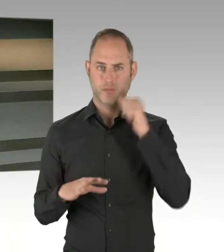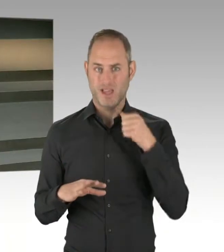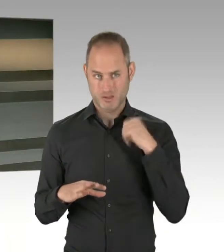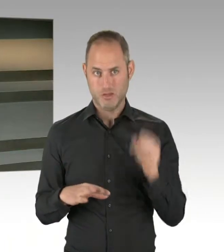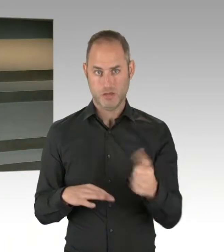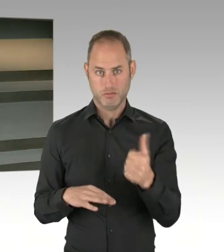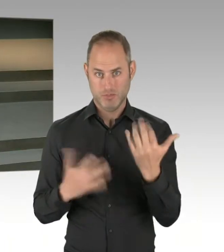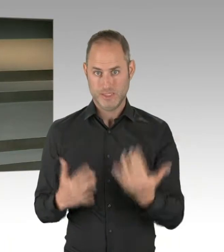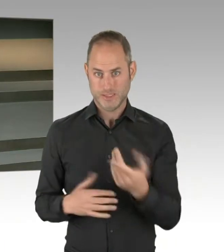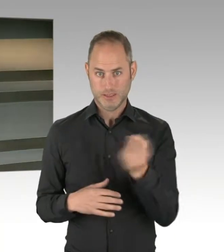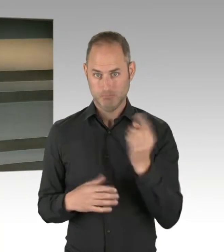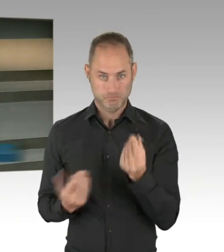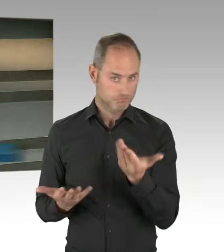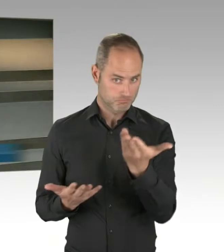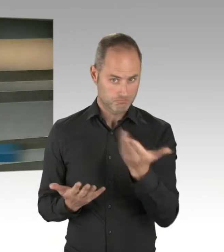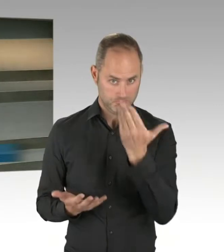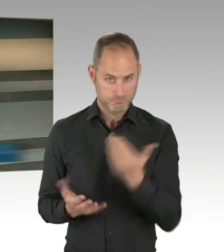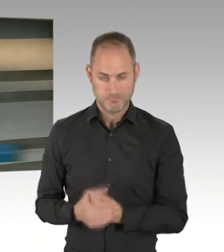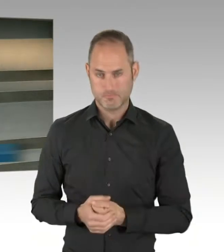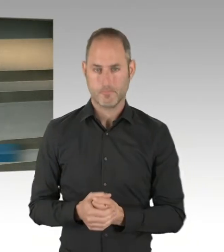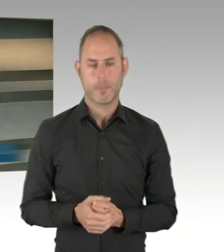Wir sind jetzt in den abschließenden Runden,